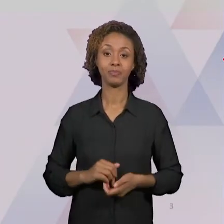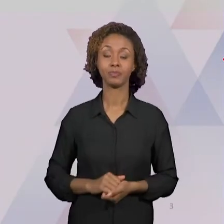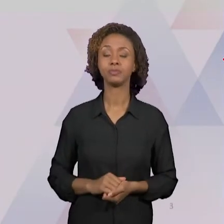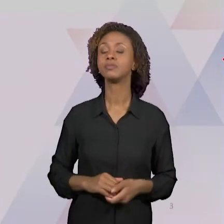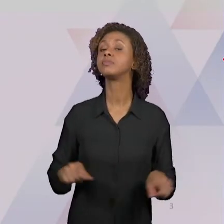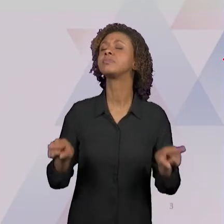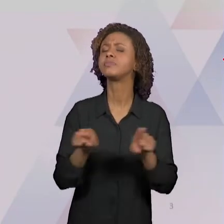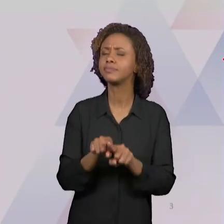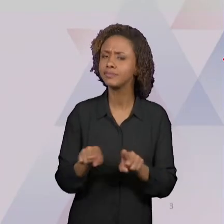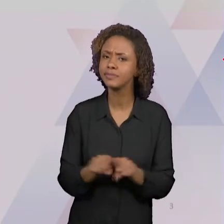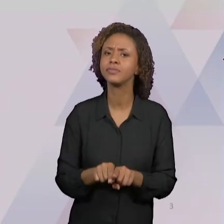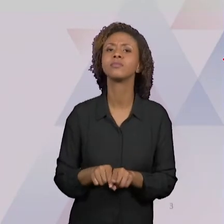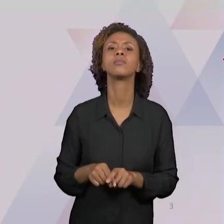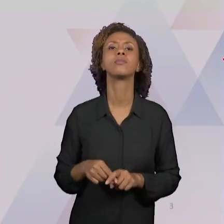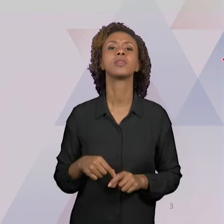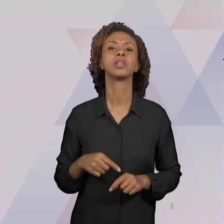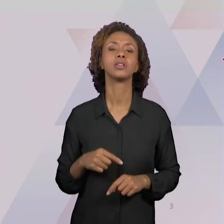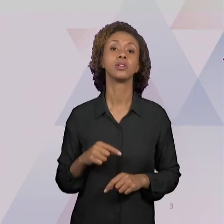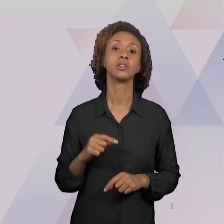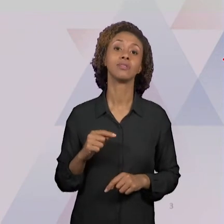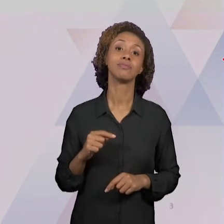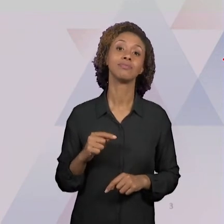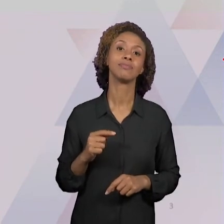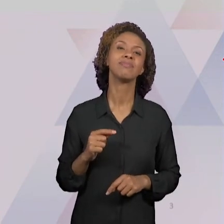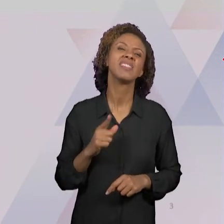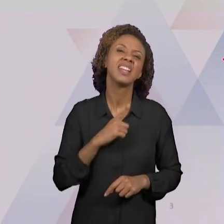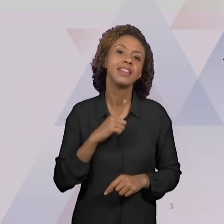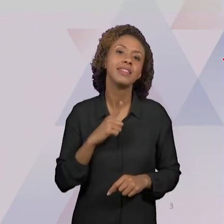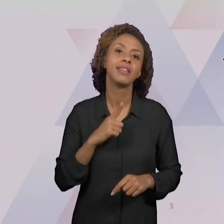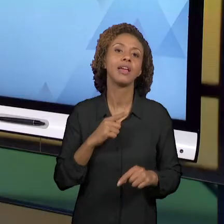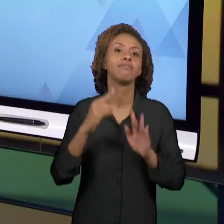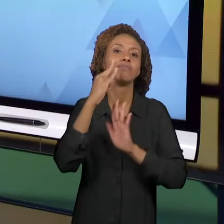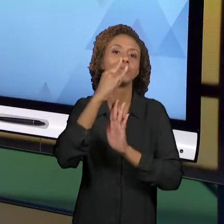DOCUMENTOS CURRICULARES QUE SÃO IMPORTANTÍSSIMOS